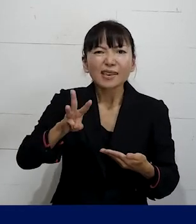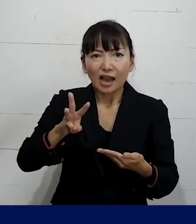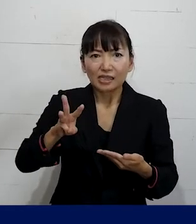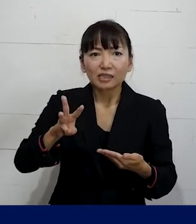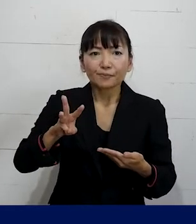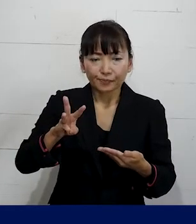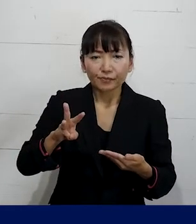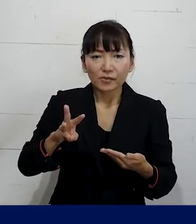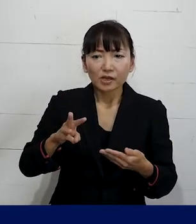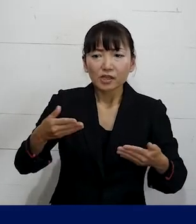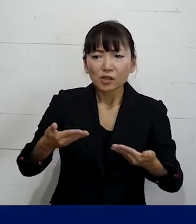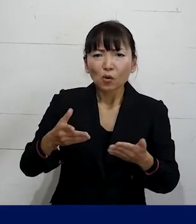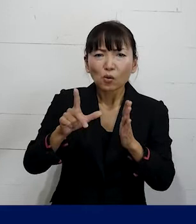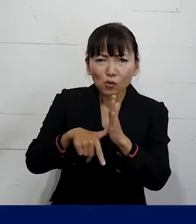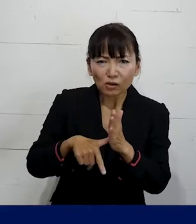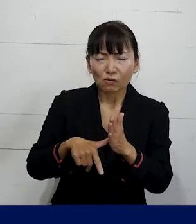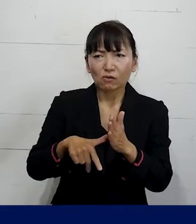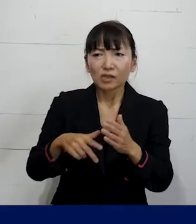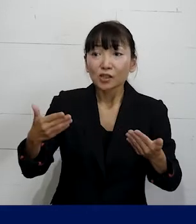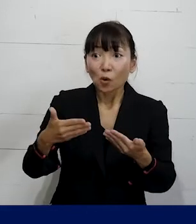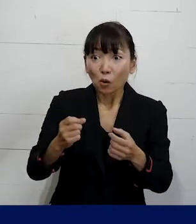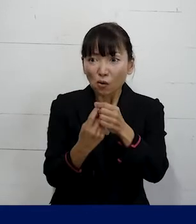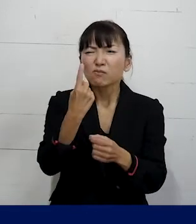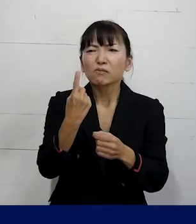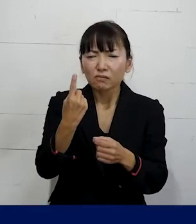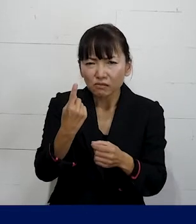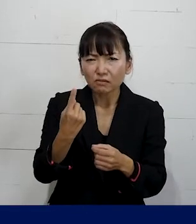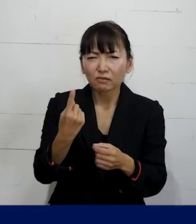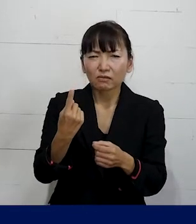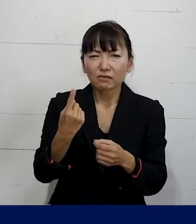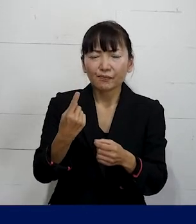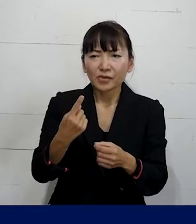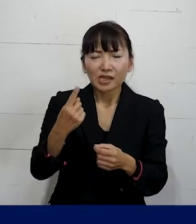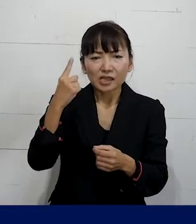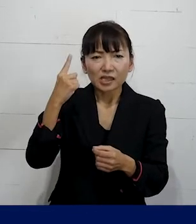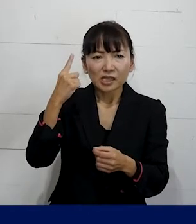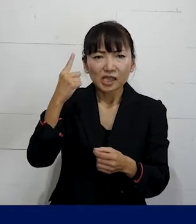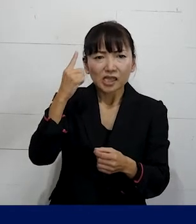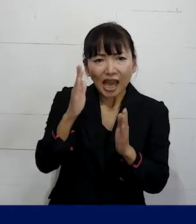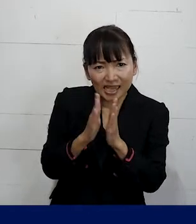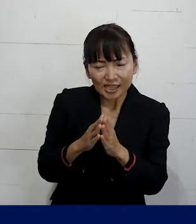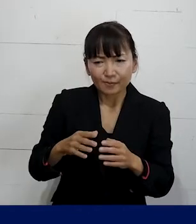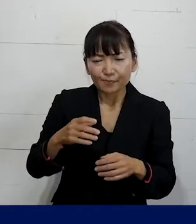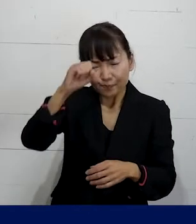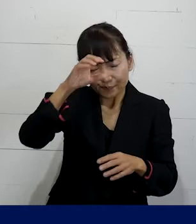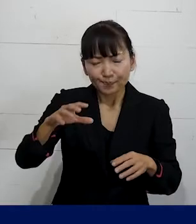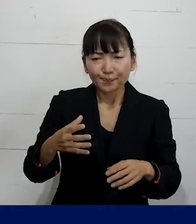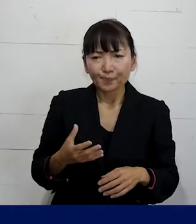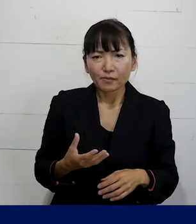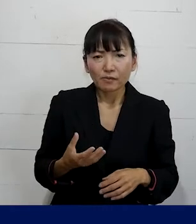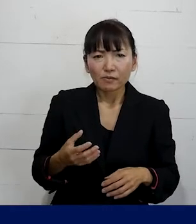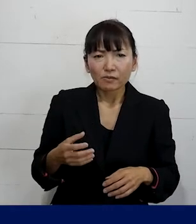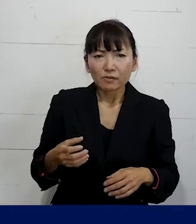仕事上の、仕事が原因で 精神疾患を発症してしまったと言う